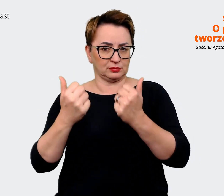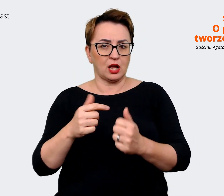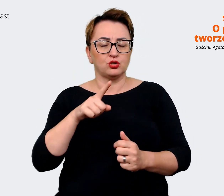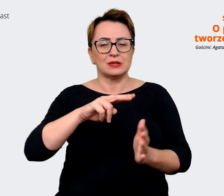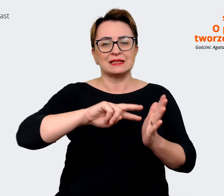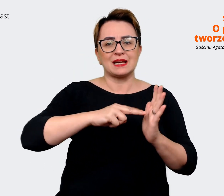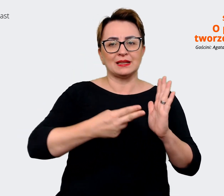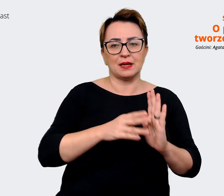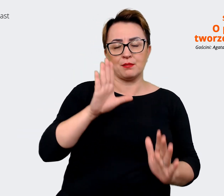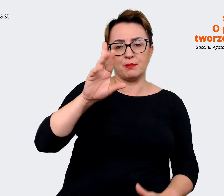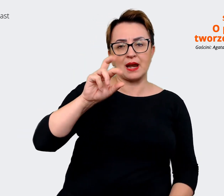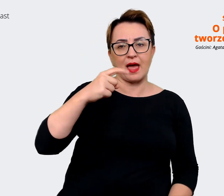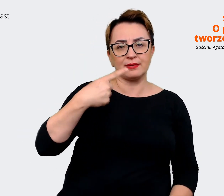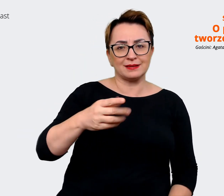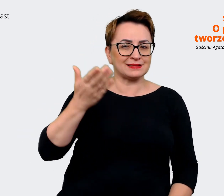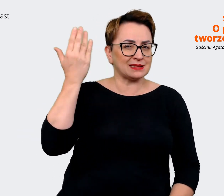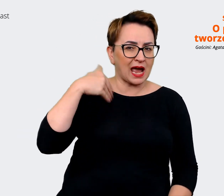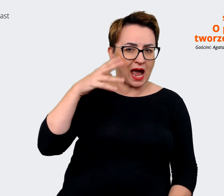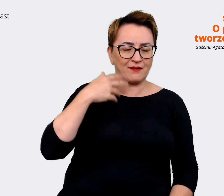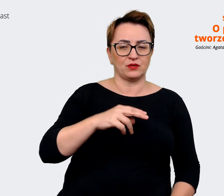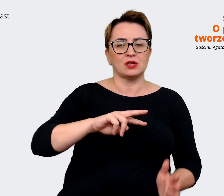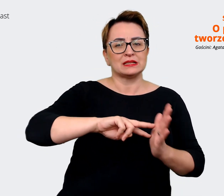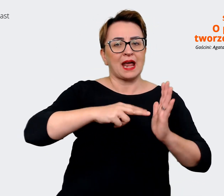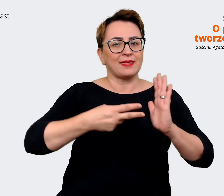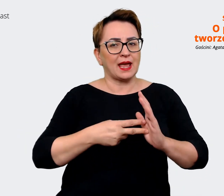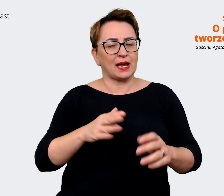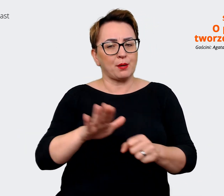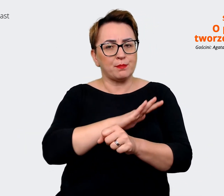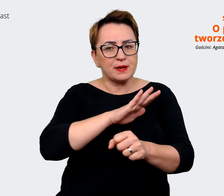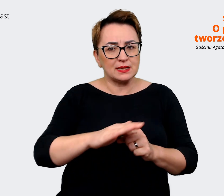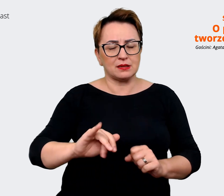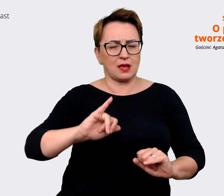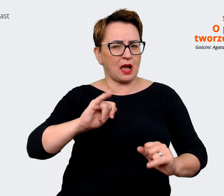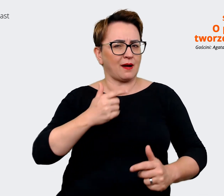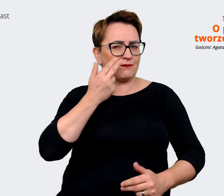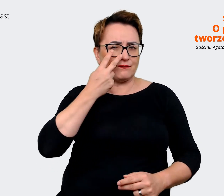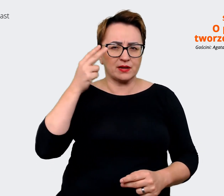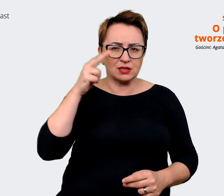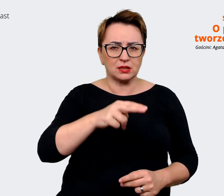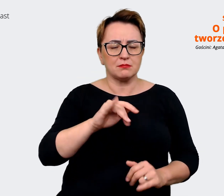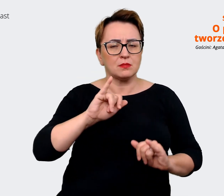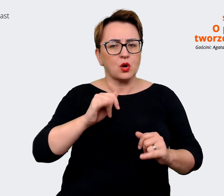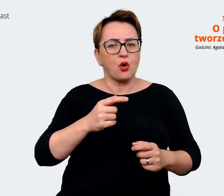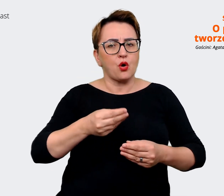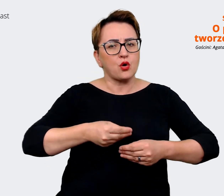strategie biznesowe, jak widzimy rozwój firmy. Tu uwzględniliśmy i takie spojrzenie wizji tego,